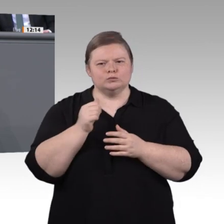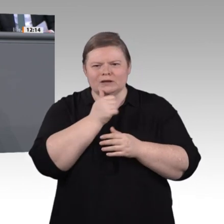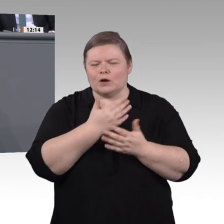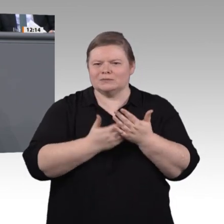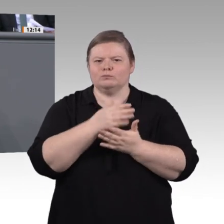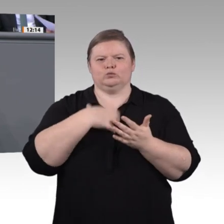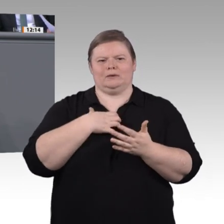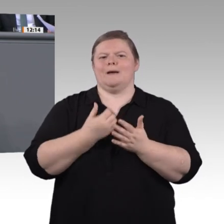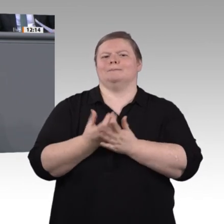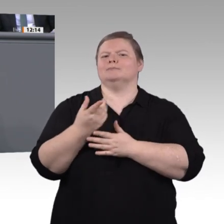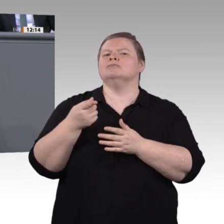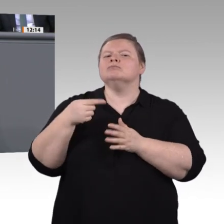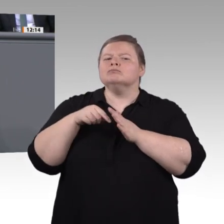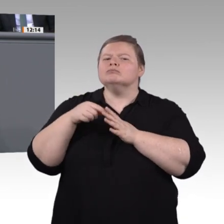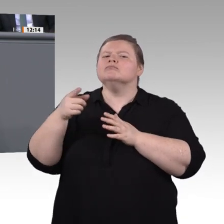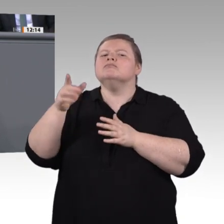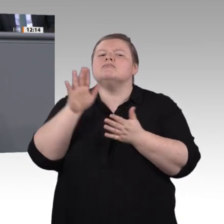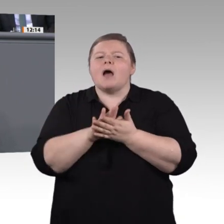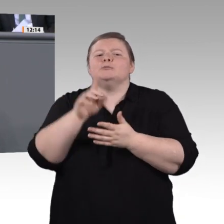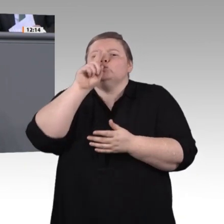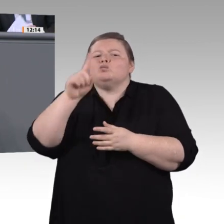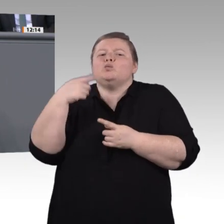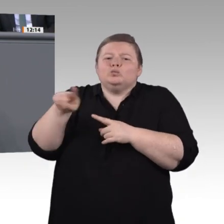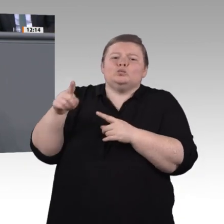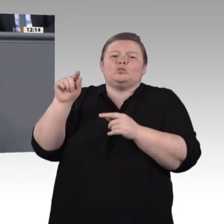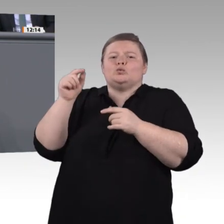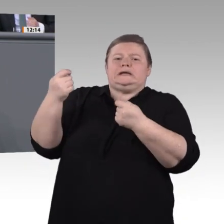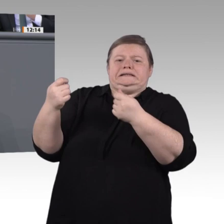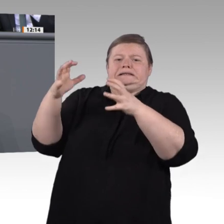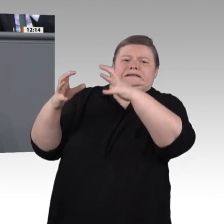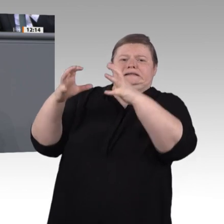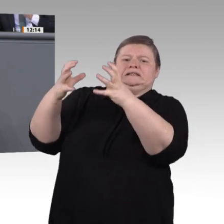offiziellen Wertung, in denen Deutschland nicht einmal angetreten war, und bei den